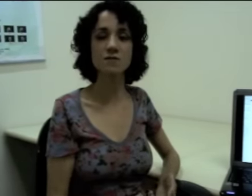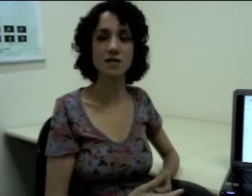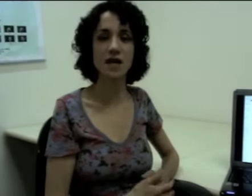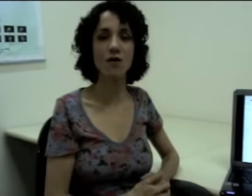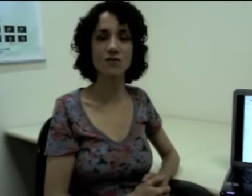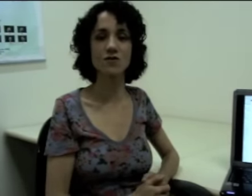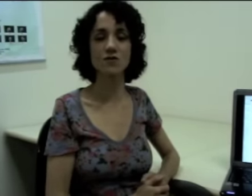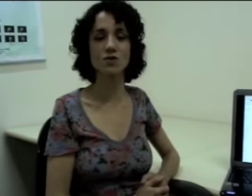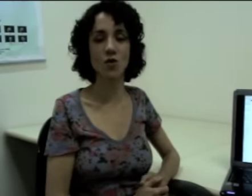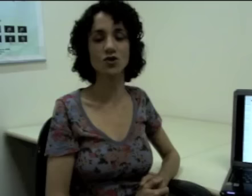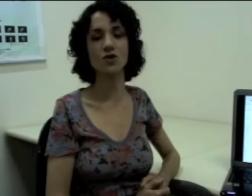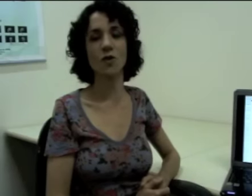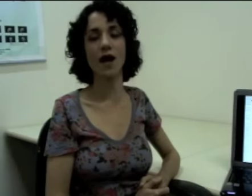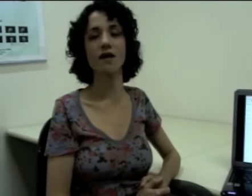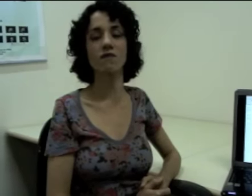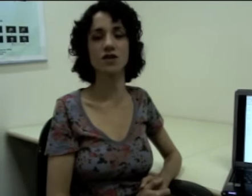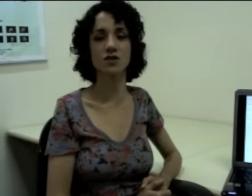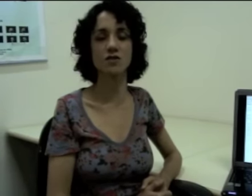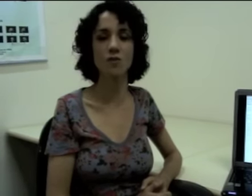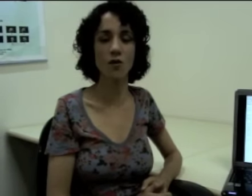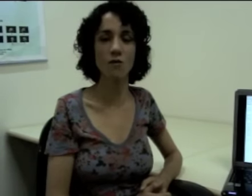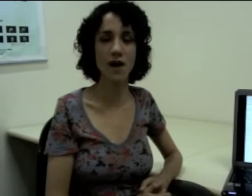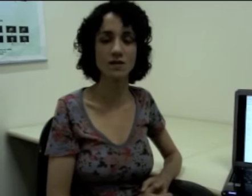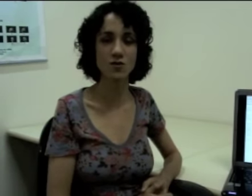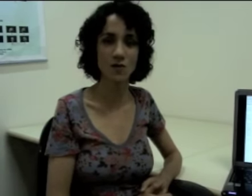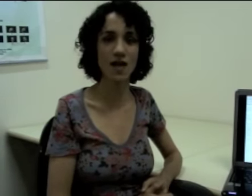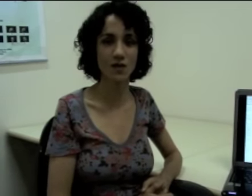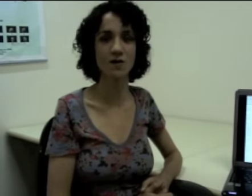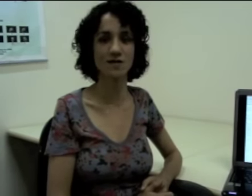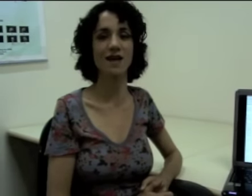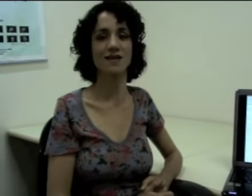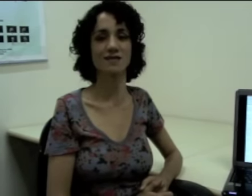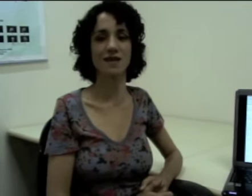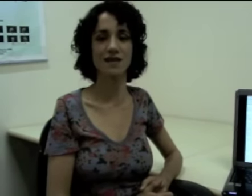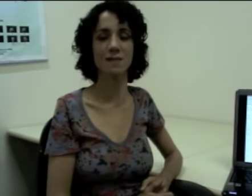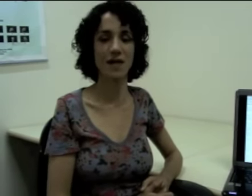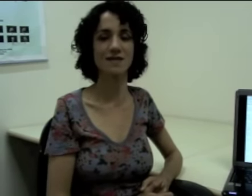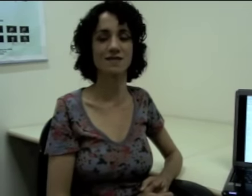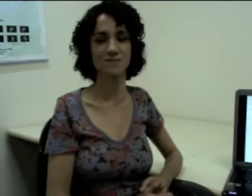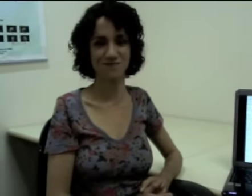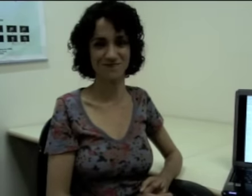Então nas próximas aulas nós vamos continuar refletindo um pouco mais sobre as línguas de sinais. Até mais.